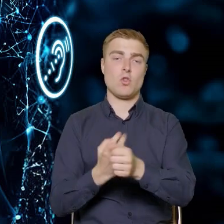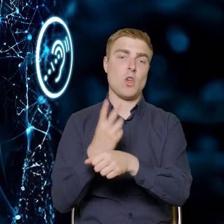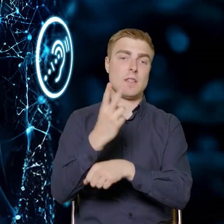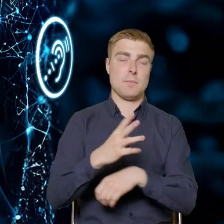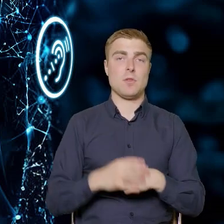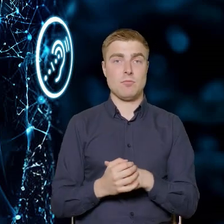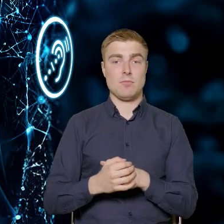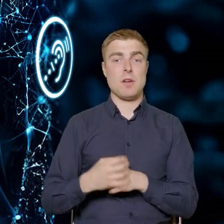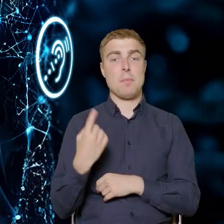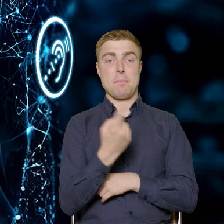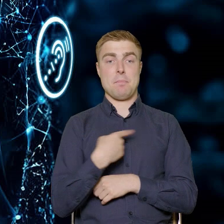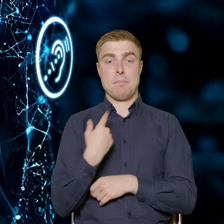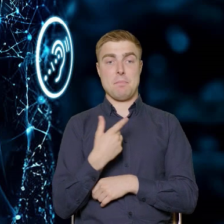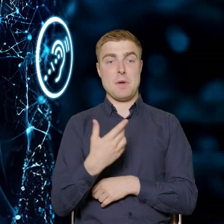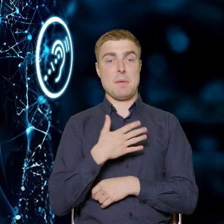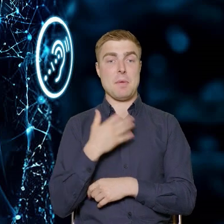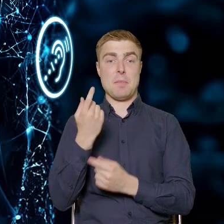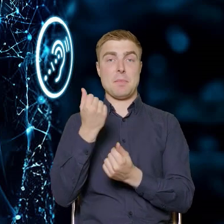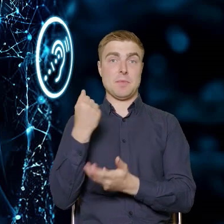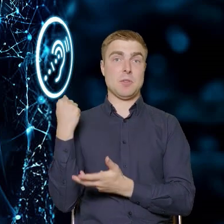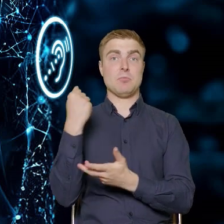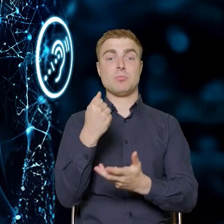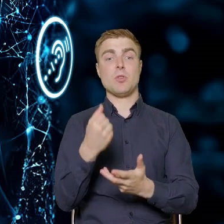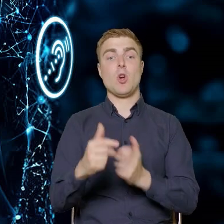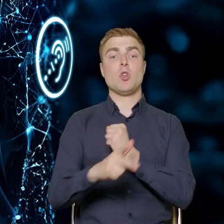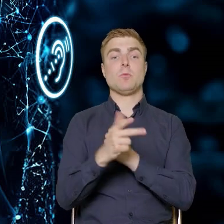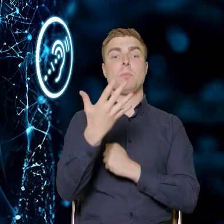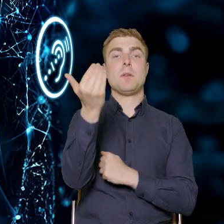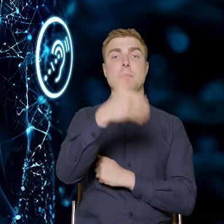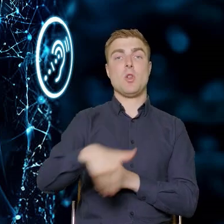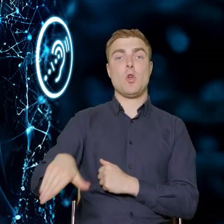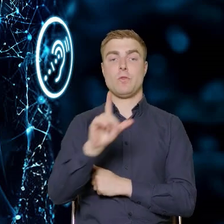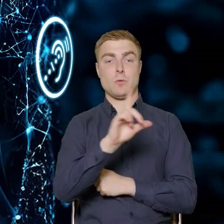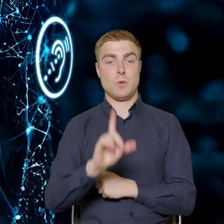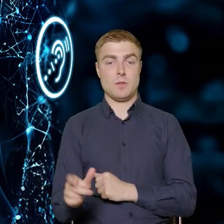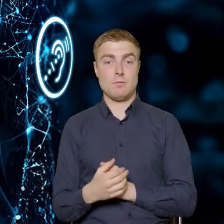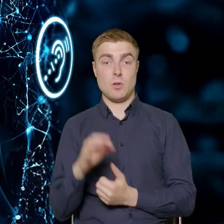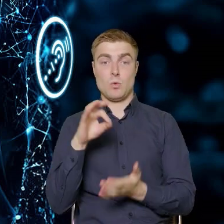Tutaj mamy alokację w wysokości 85 milionów złotych i ten konkurs będzie